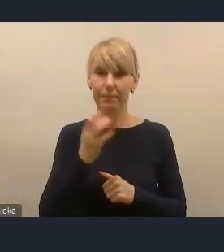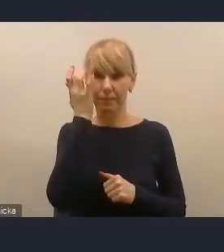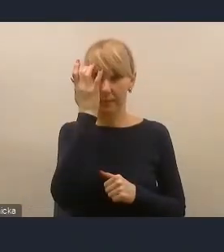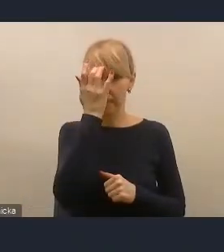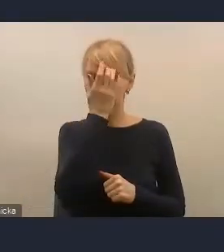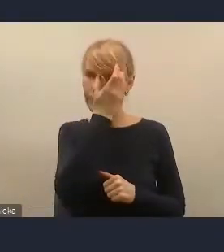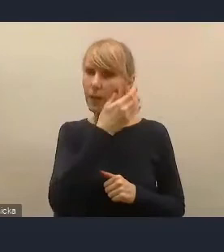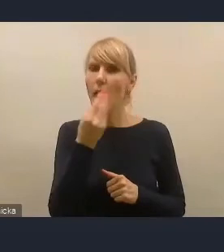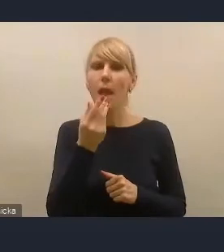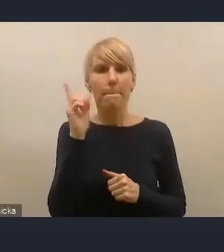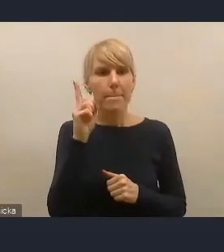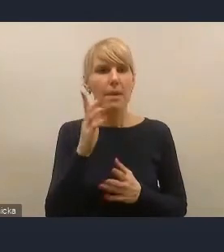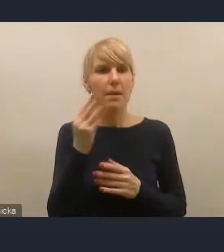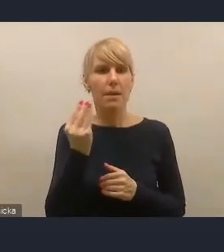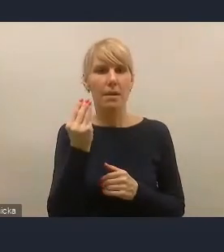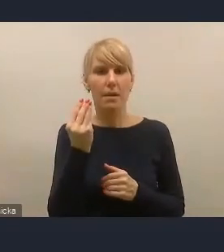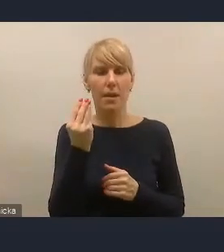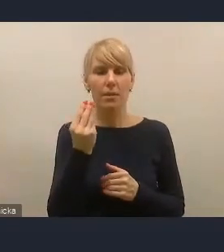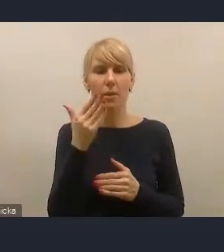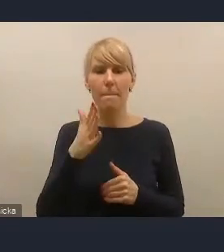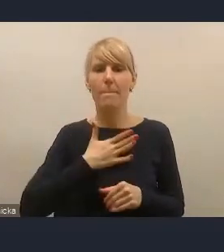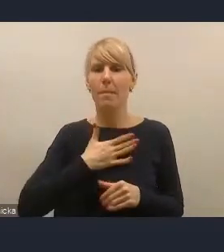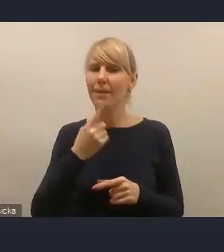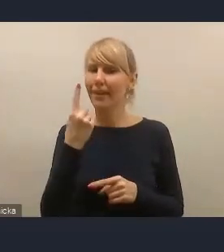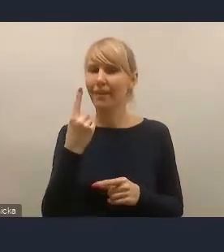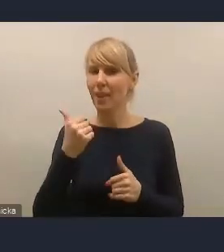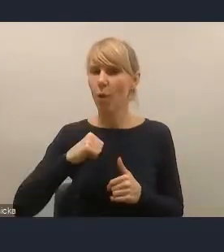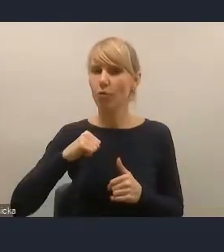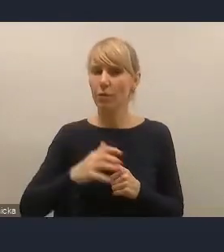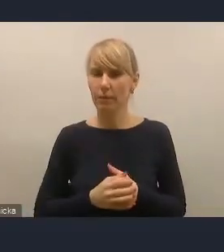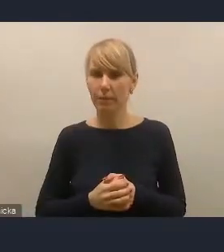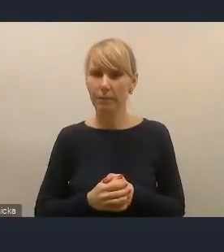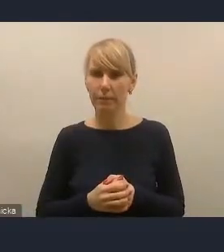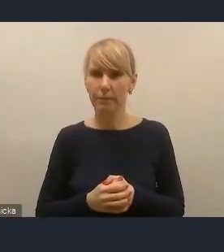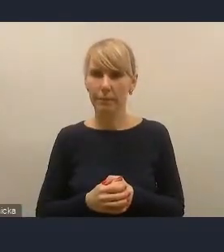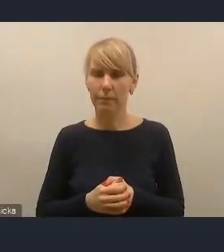Ponieważ to delikatne ujęcie problematyki finansów miast